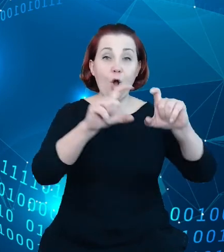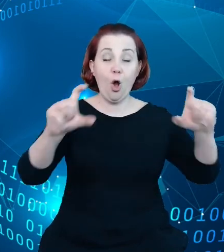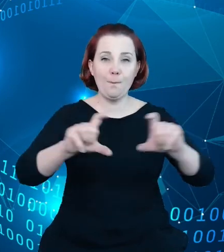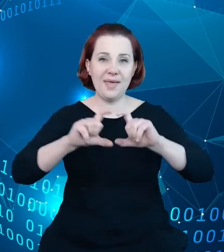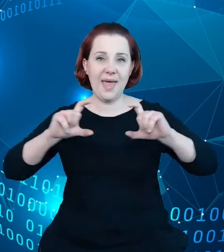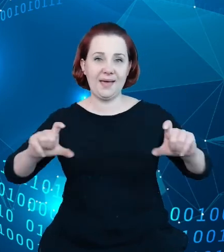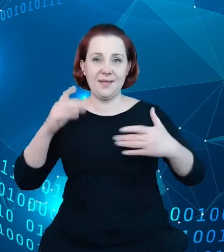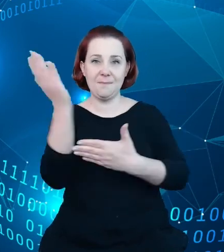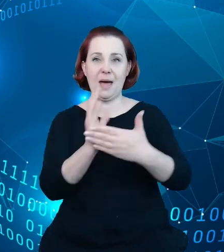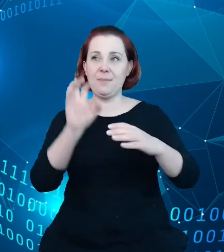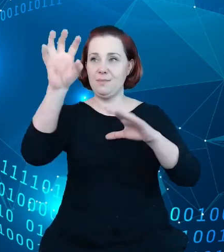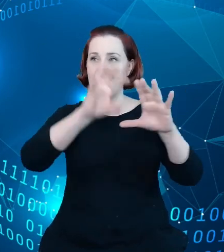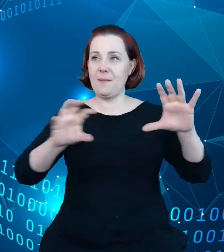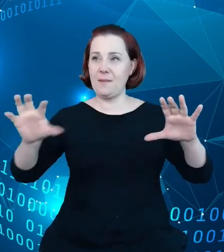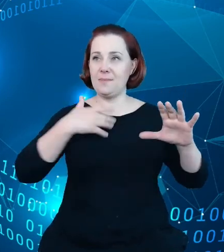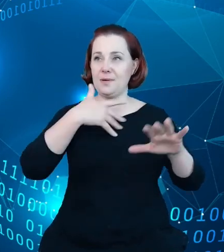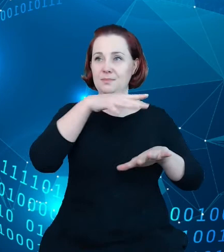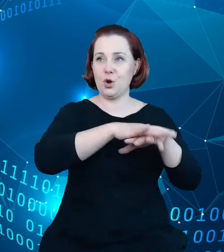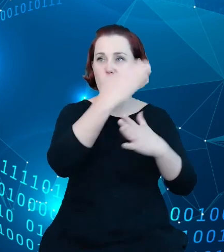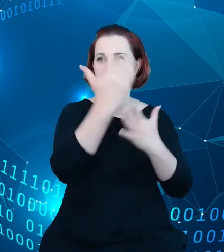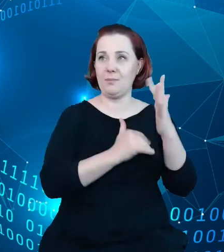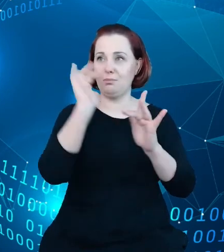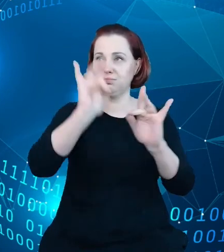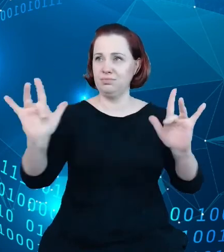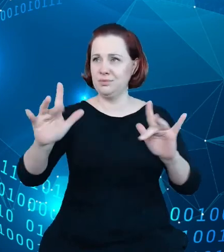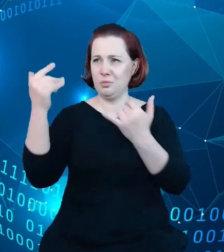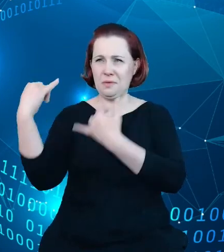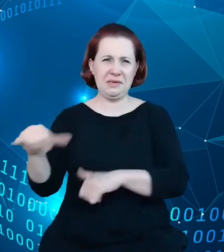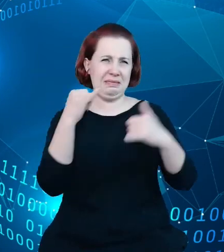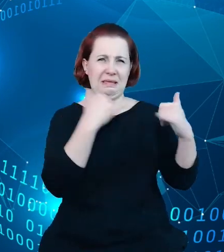prezentował, bo tutaj rozbieżności były dosyć duże, a w bardzo prosty sposób